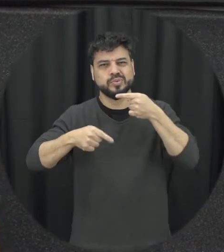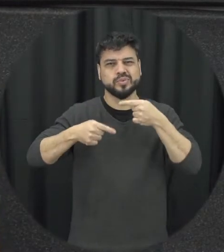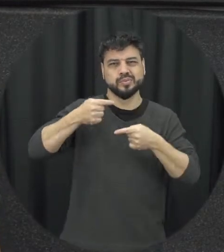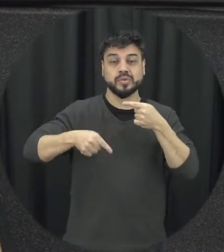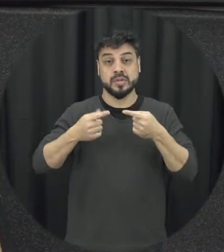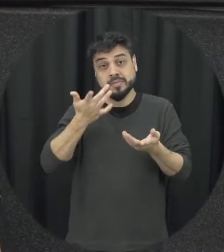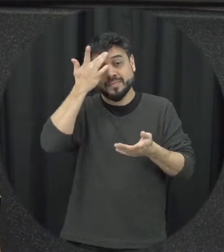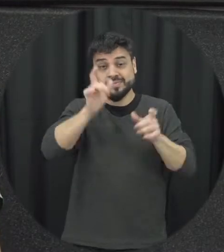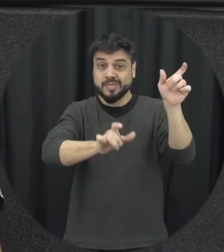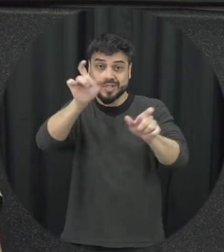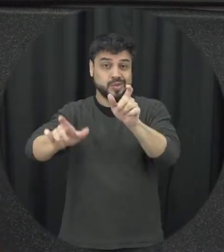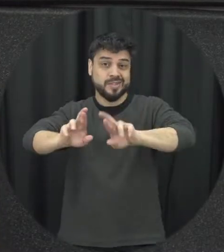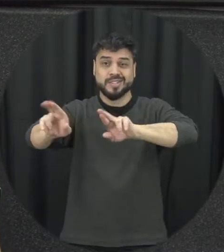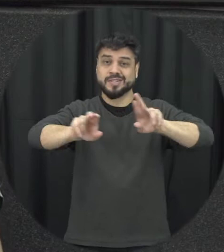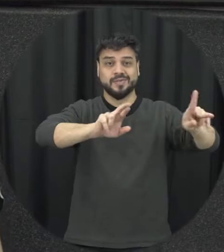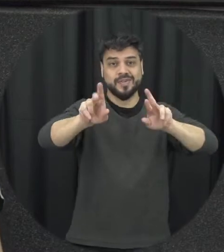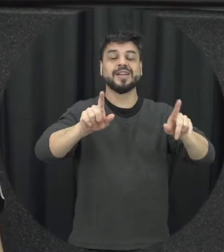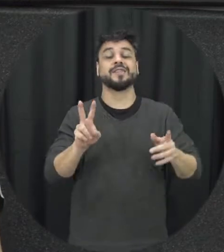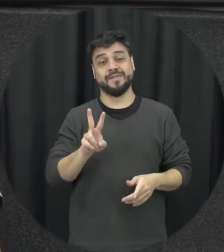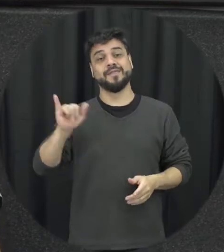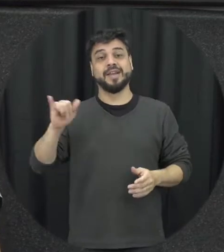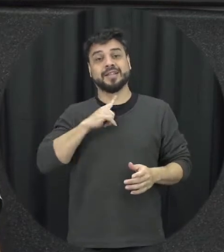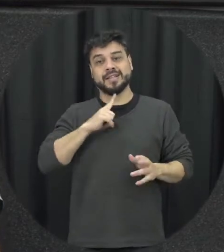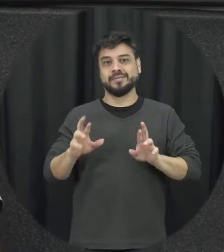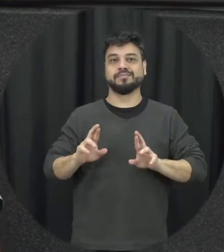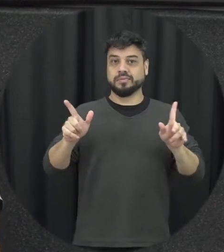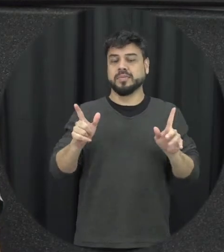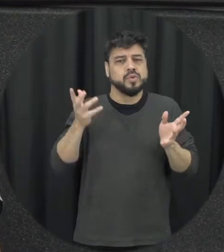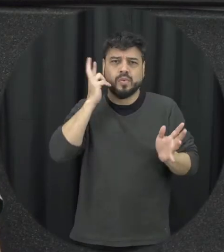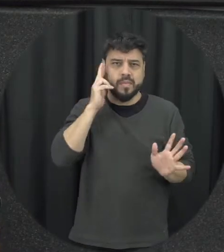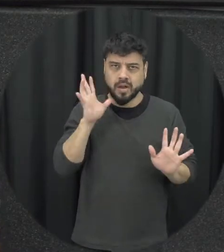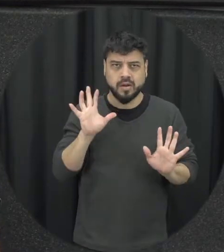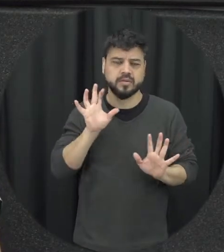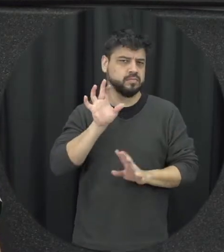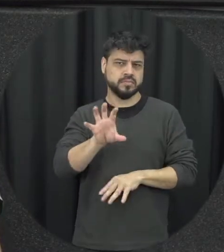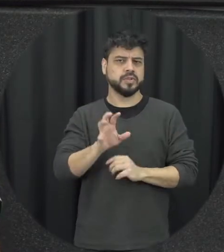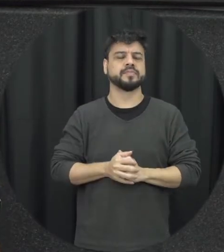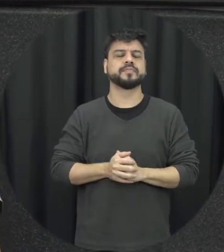diferentes então ele está realmente vão surgir conflitos faz parte então conflito ensino a um